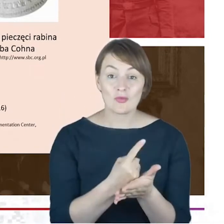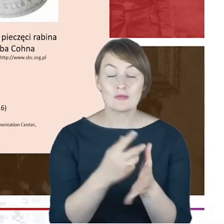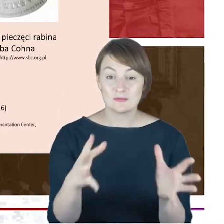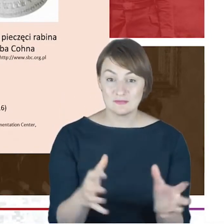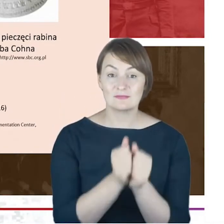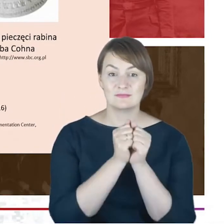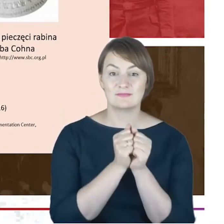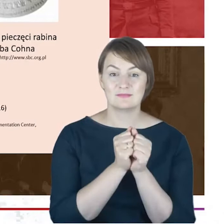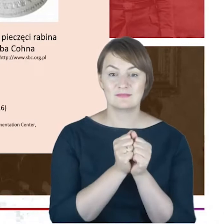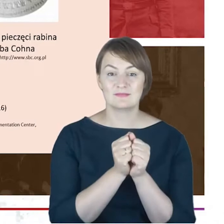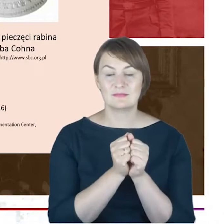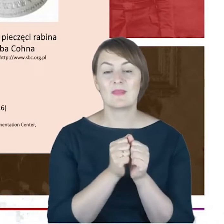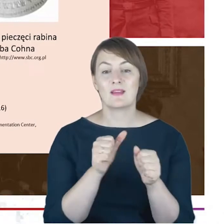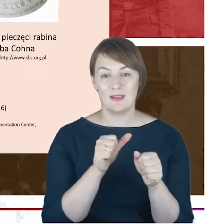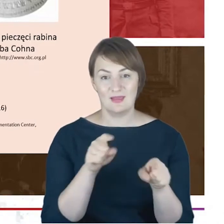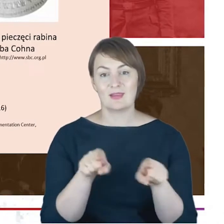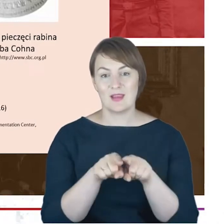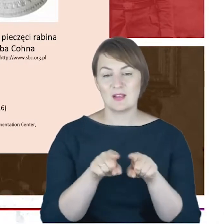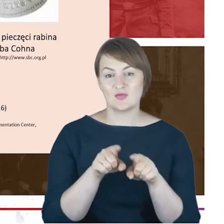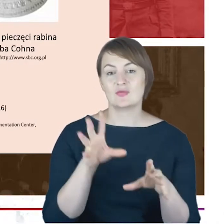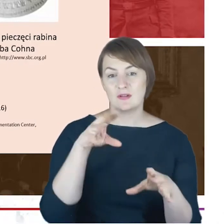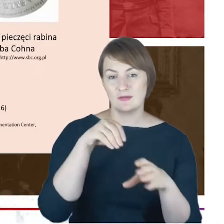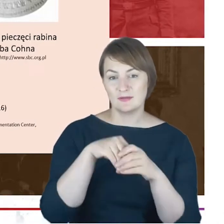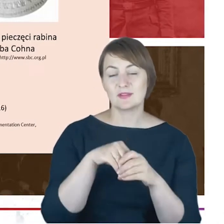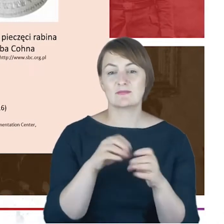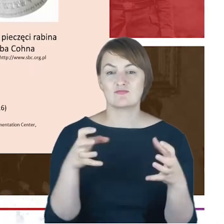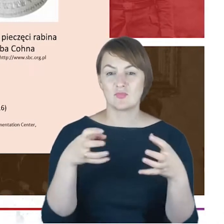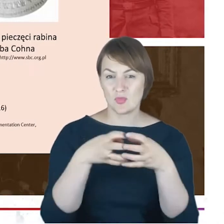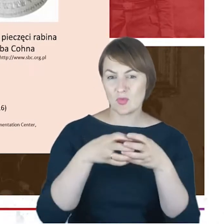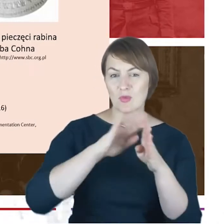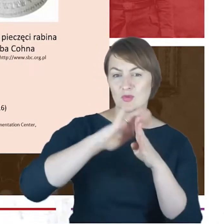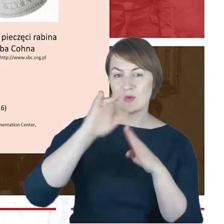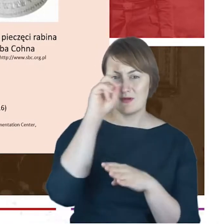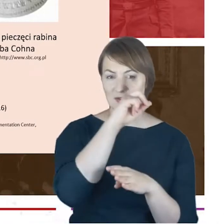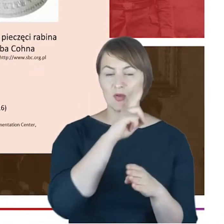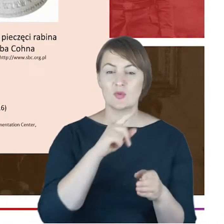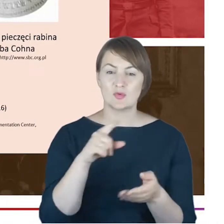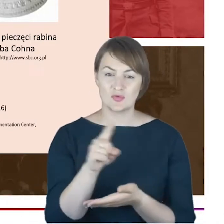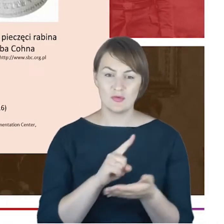w leksykonie wykorzystane, to jest właśnie to oto zdjęcie Rabina Jacoba Cohna, który zapewne znajduje się